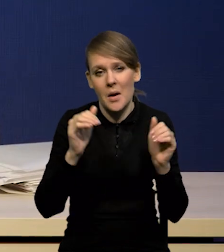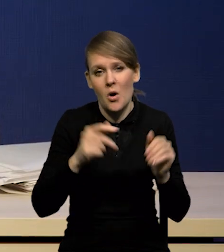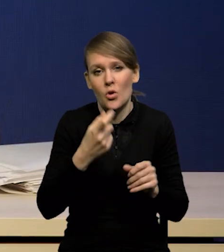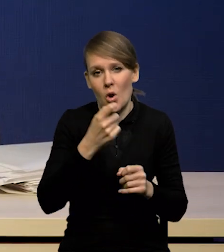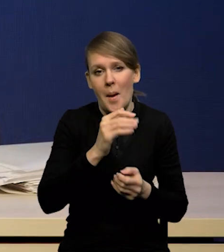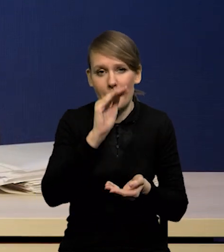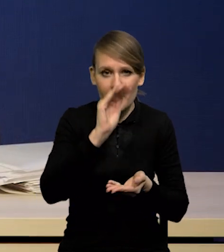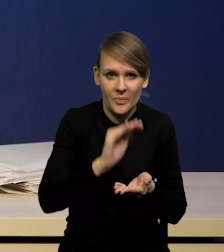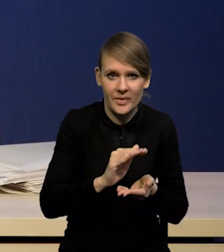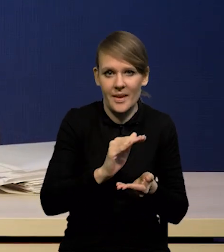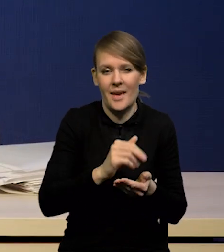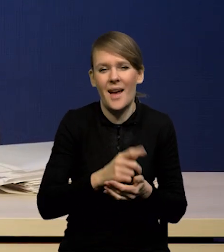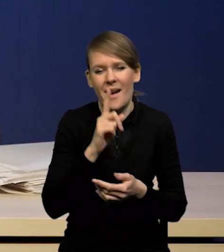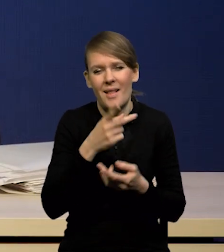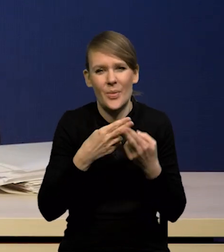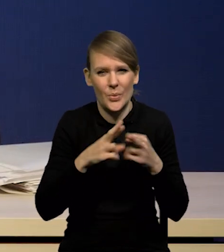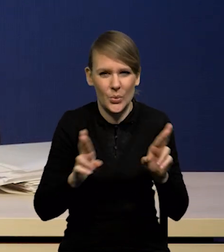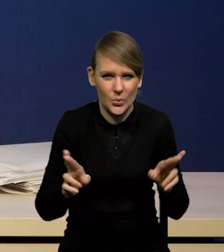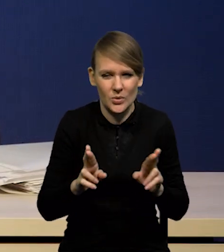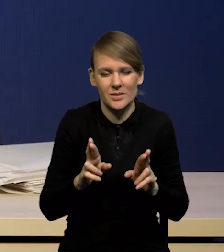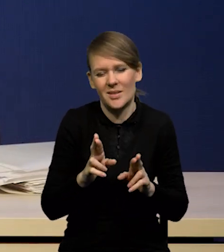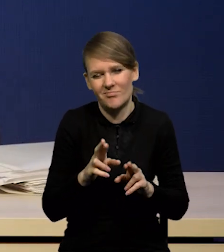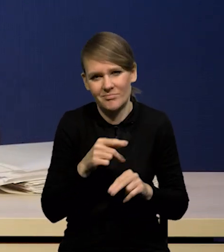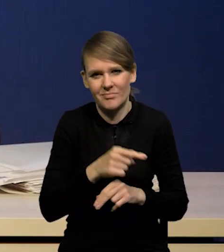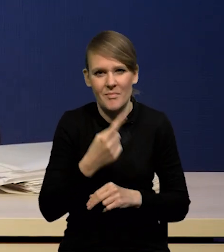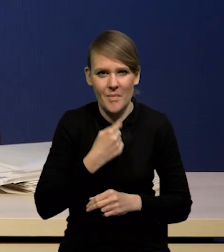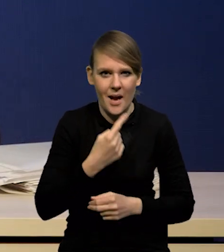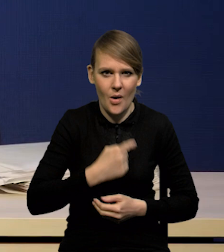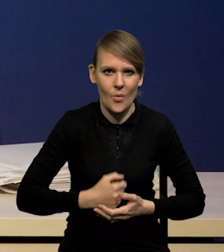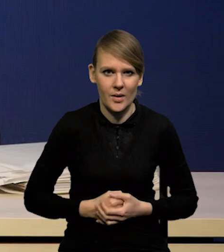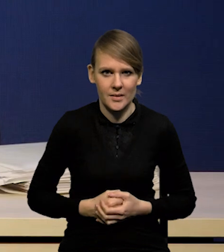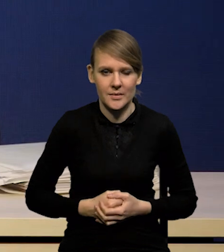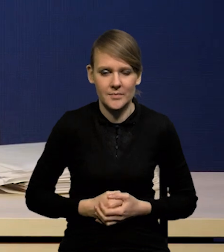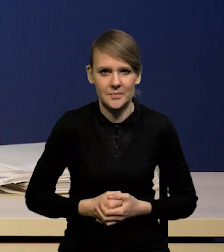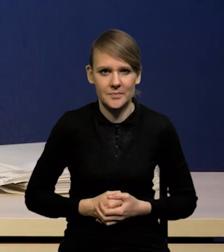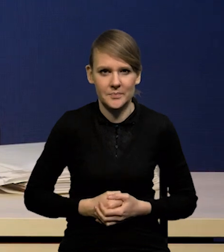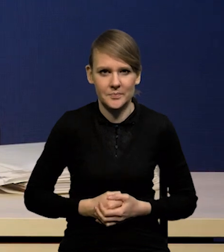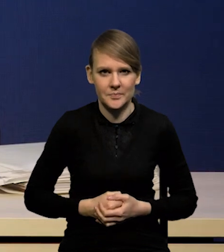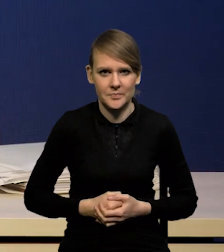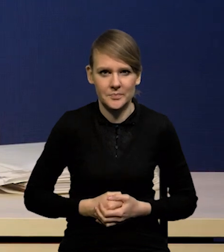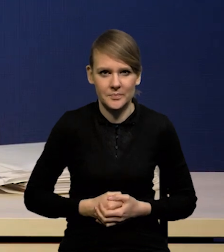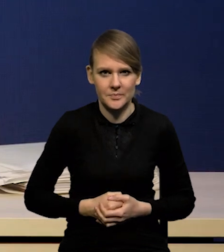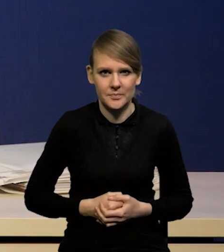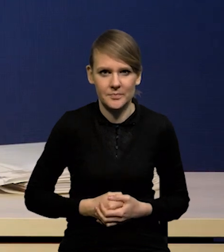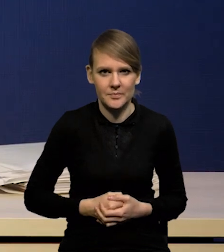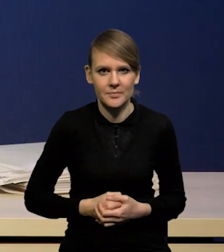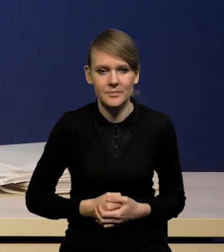choć ta różnica nie jest może bardzo znacząca. Co do dalszych prognoz,